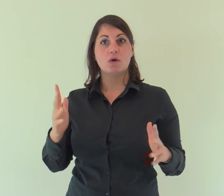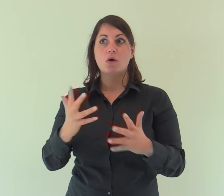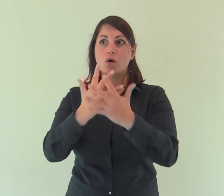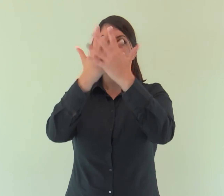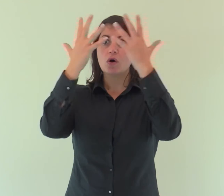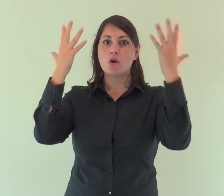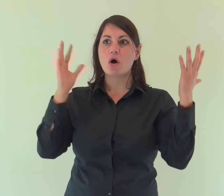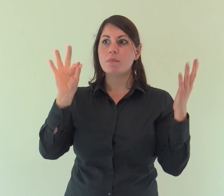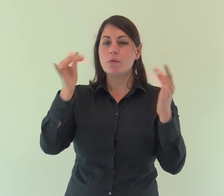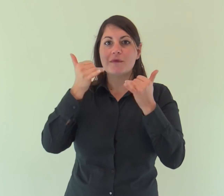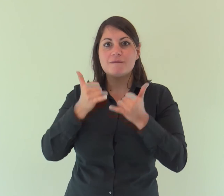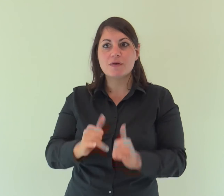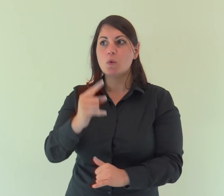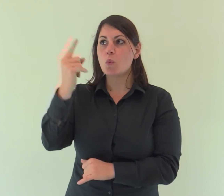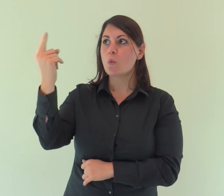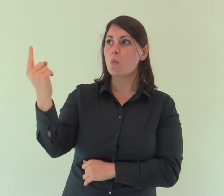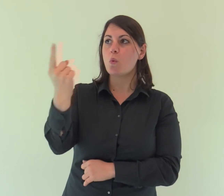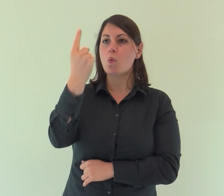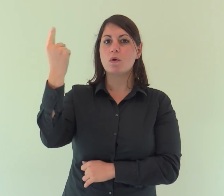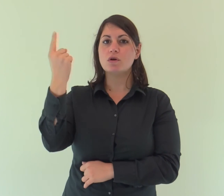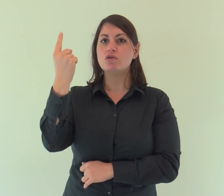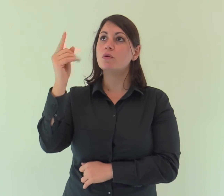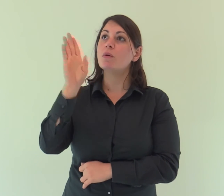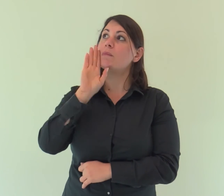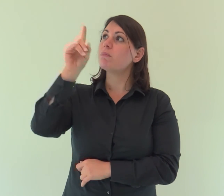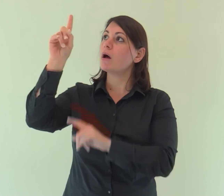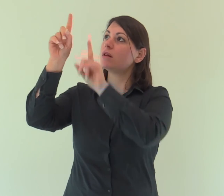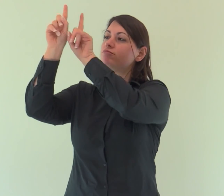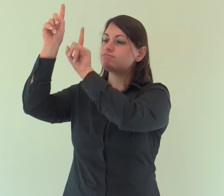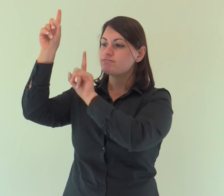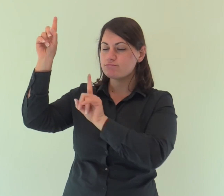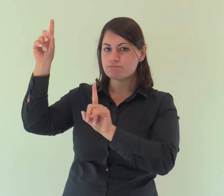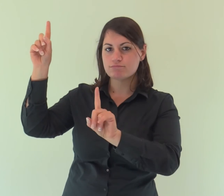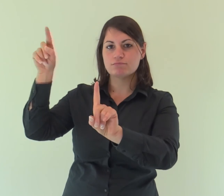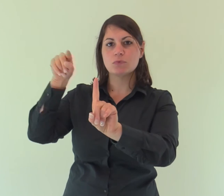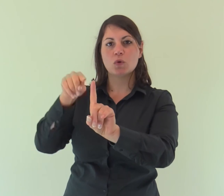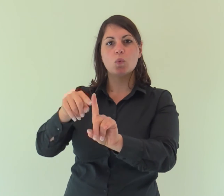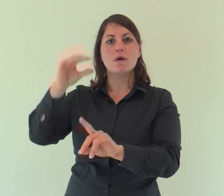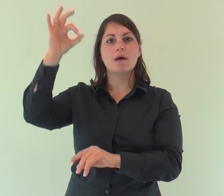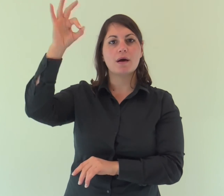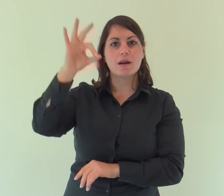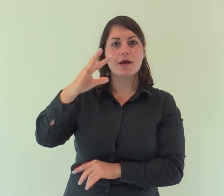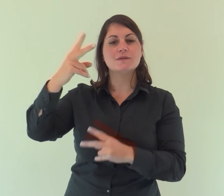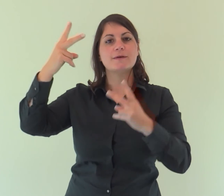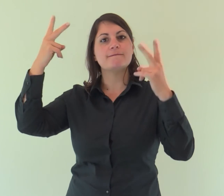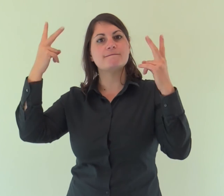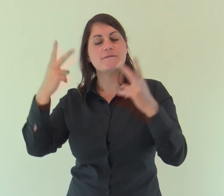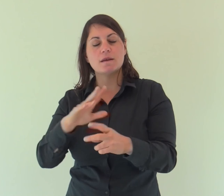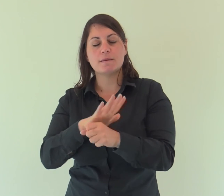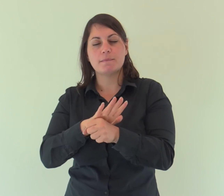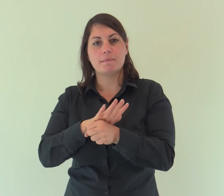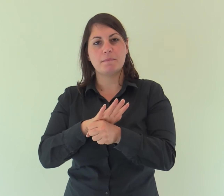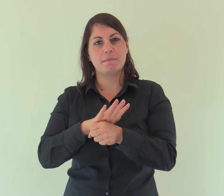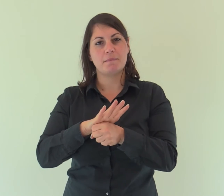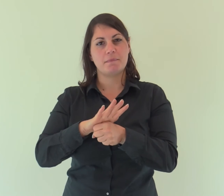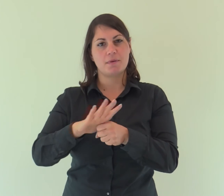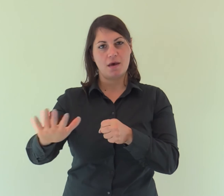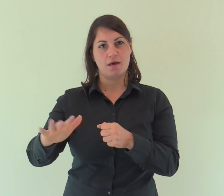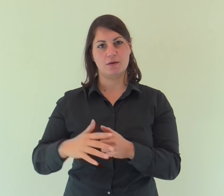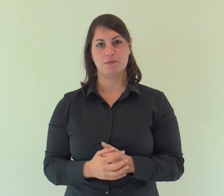gloria come del Figlio unigenito che viene dal Padre, pieno di grazia e di verità.